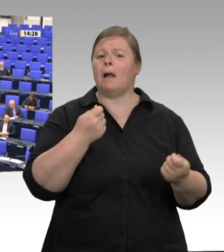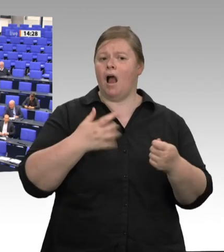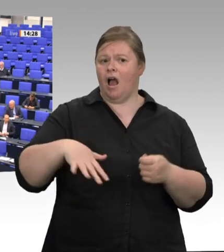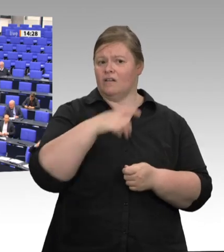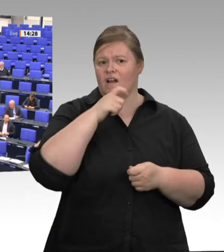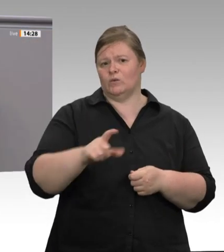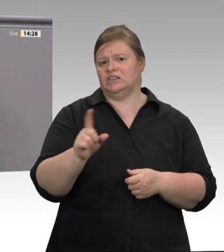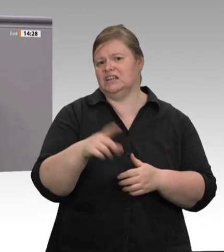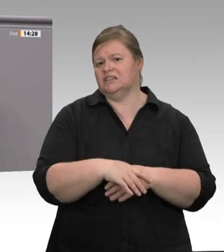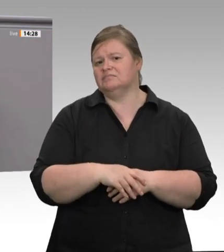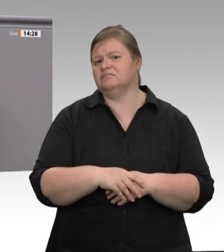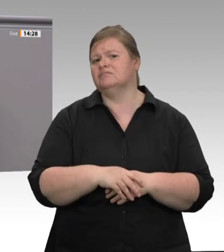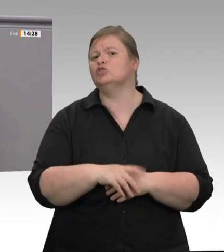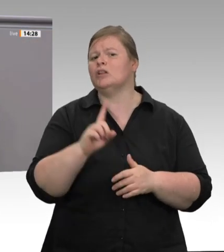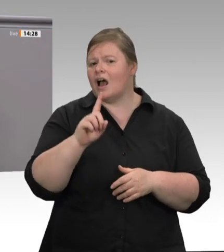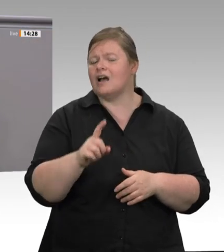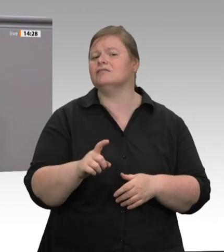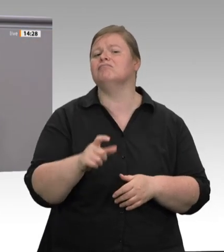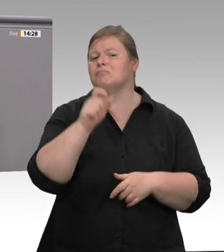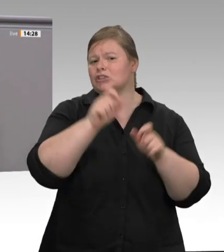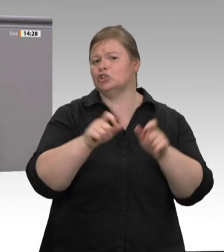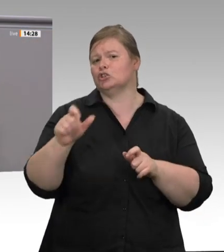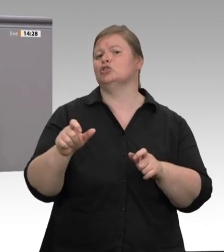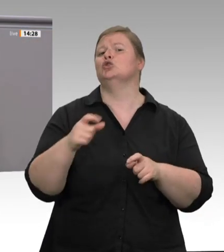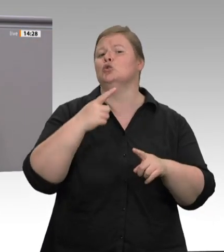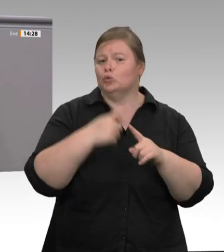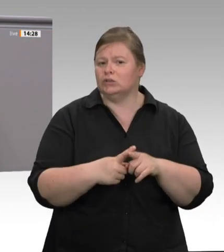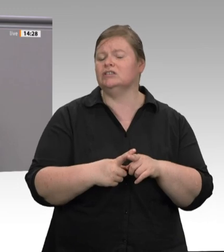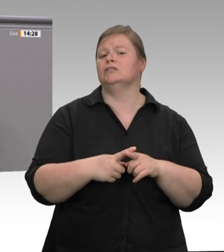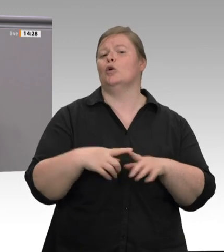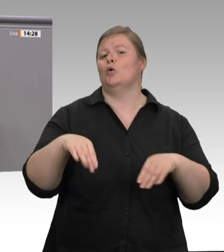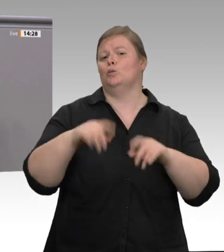Wenig Lohn, katastrophale Arbeitsbedingungen, ausbeuterische Arbeitszeiten, schlechte